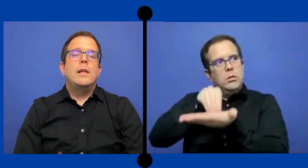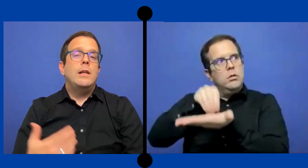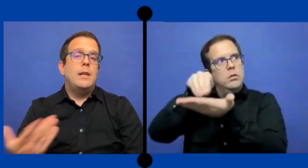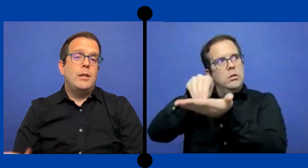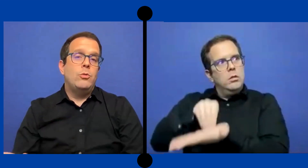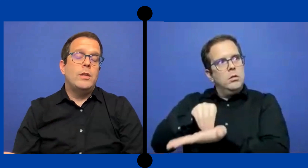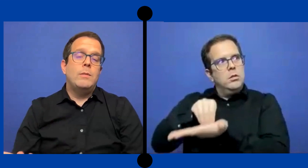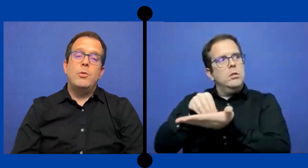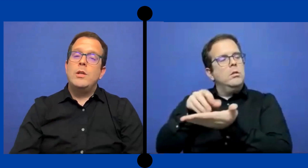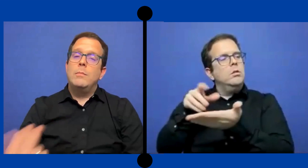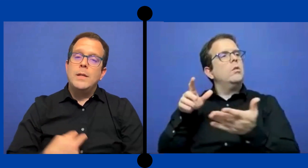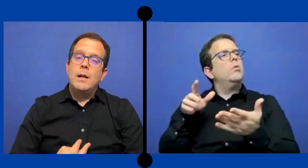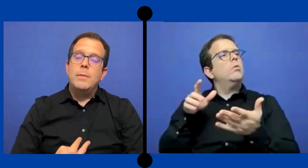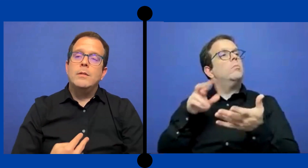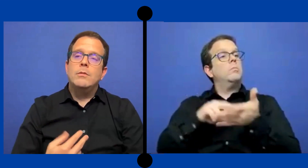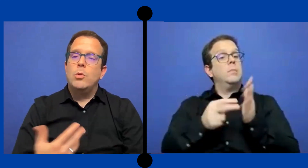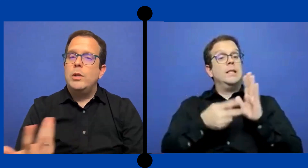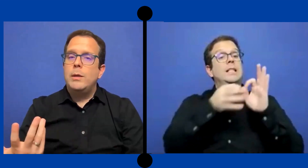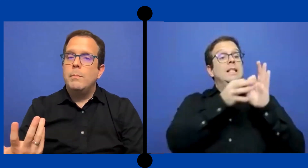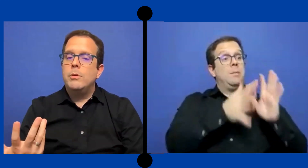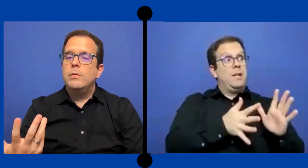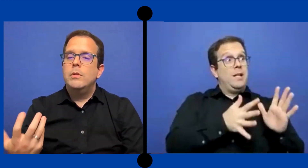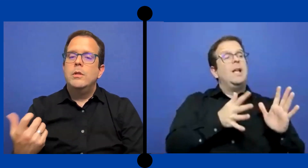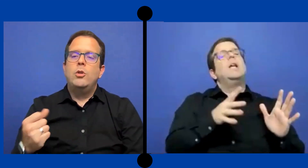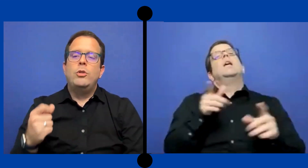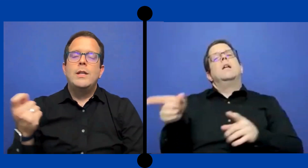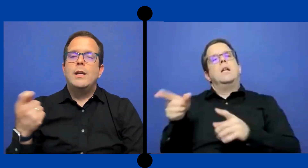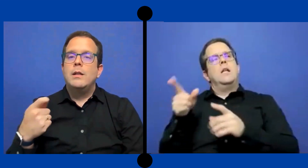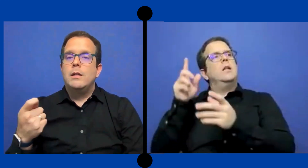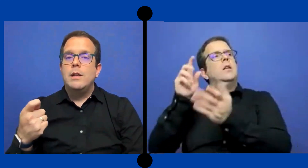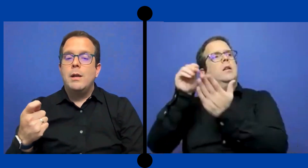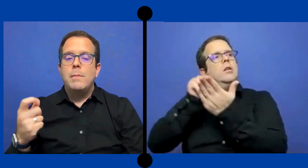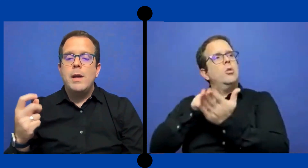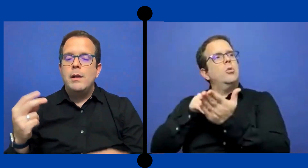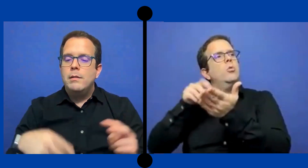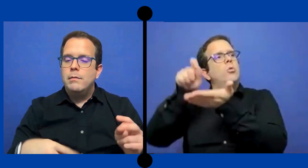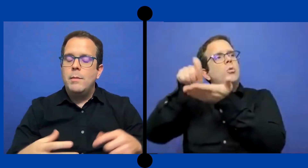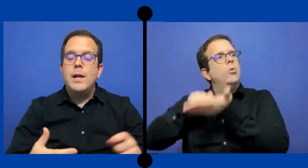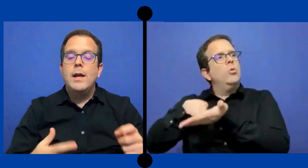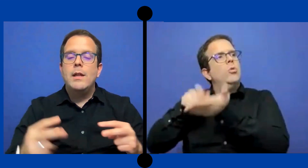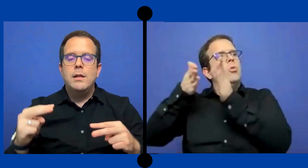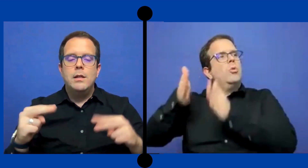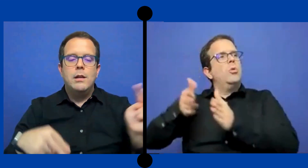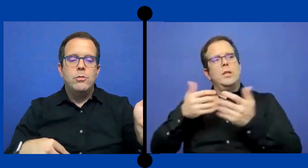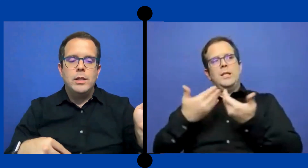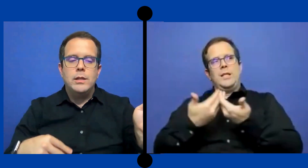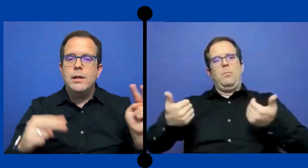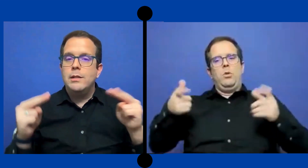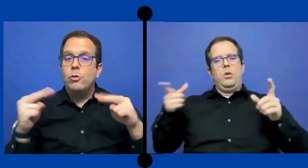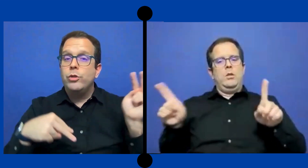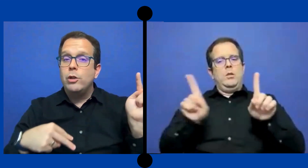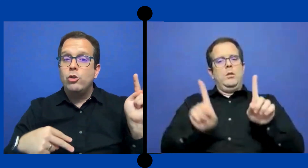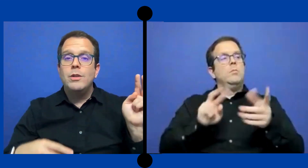la estudiante podría mirarme todo el tiempo no tenía que ... enviar la mirada y desconectar ese contacto ...